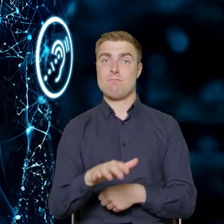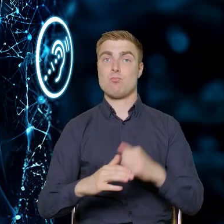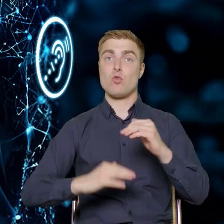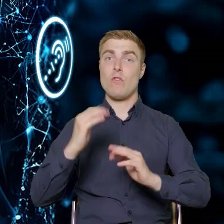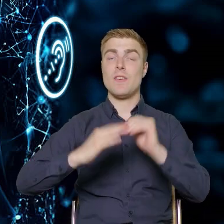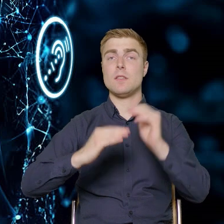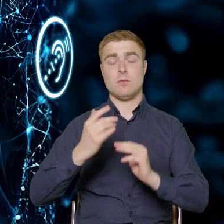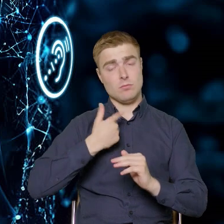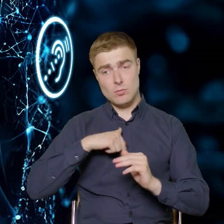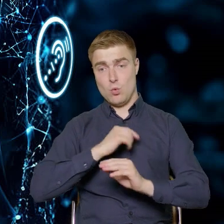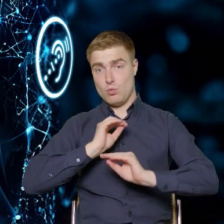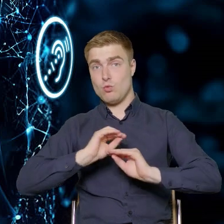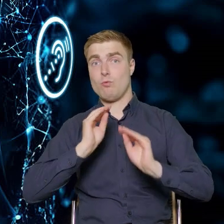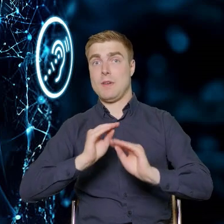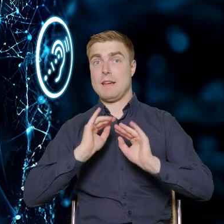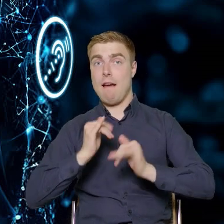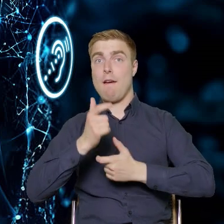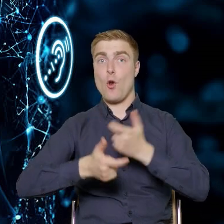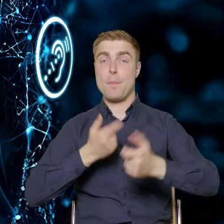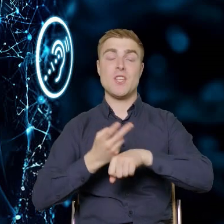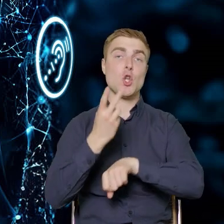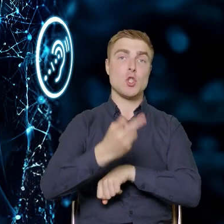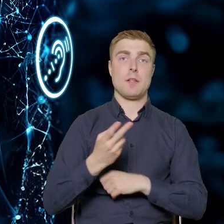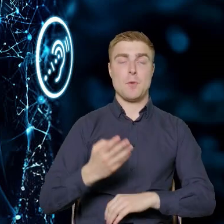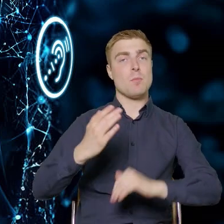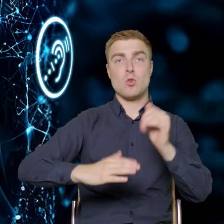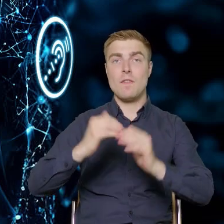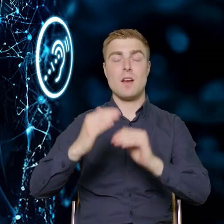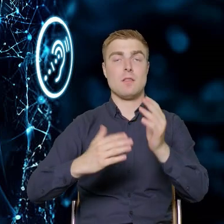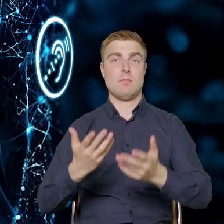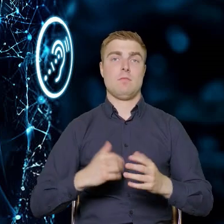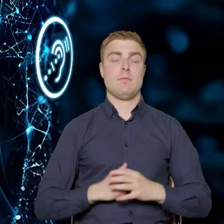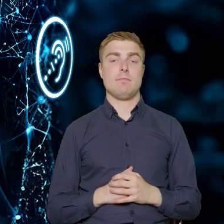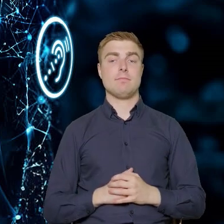to uczmy ich jak ta dostępność ma wyglądać w sektorze budownictwa.